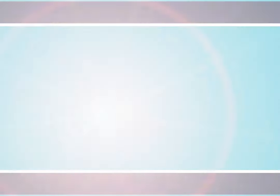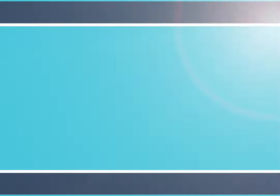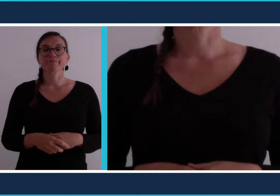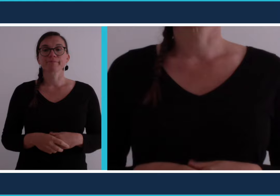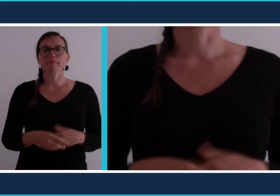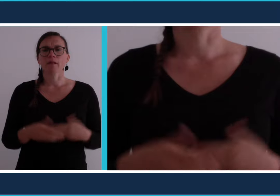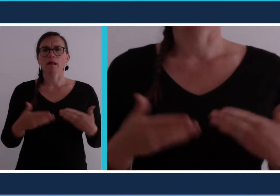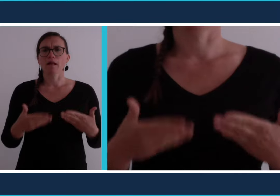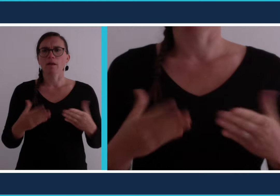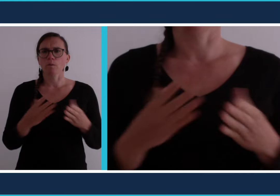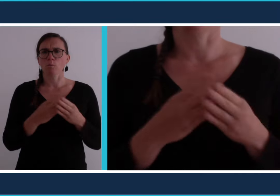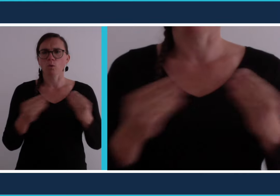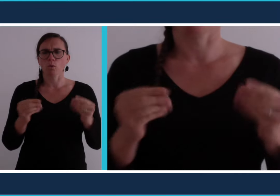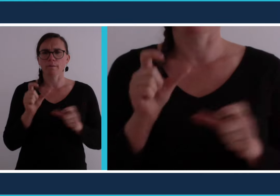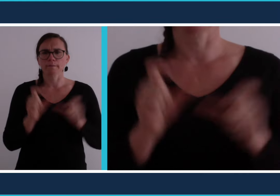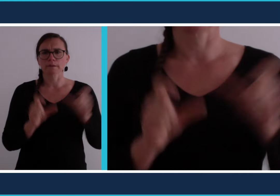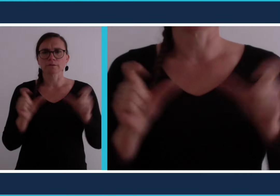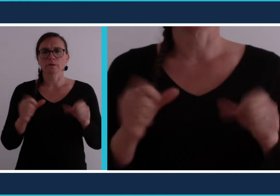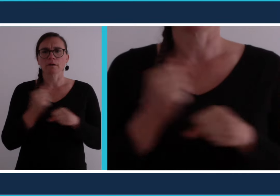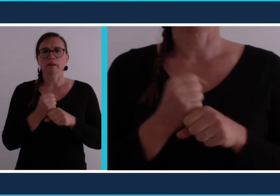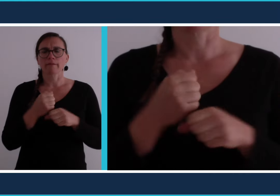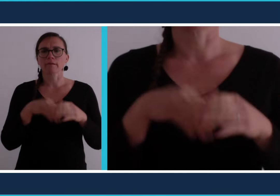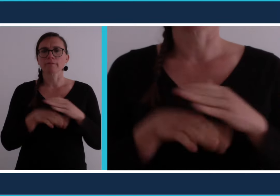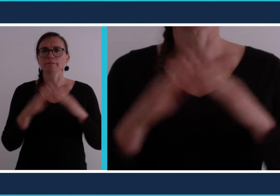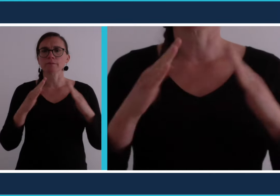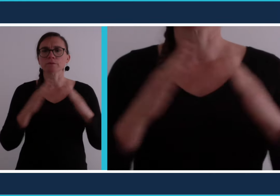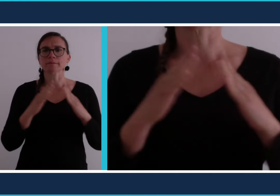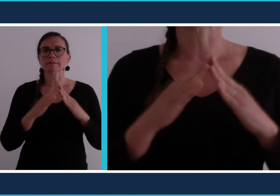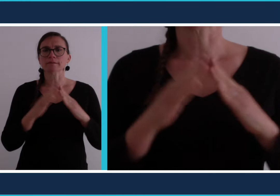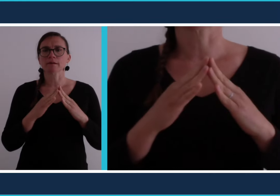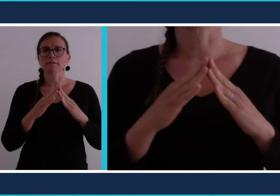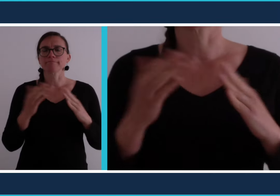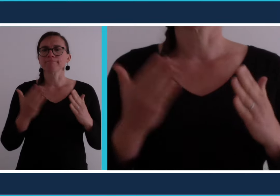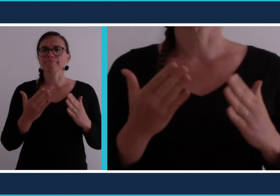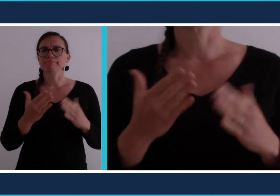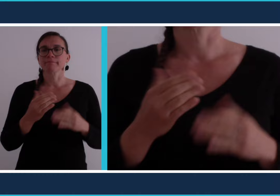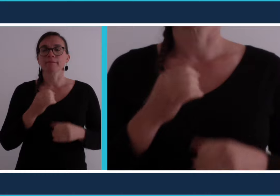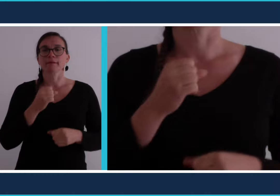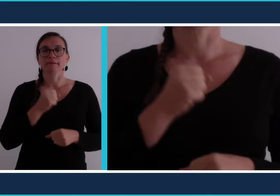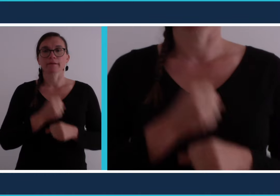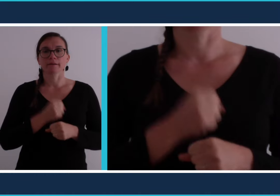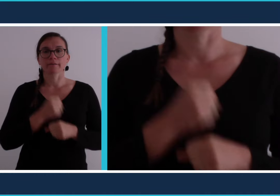En ce moment beaucoup de personnes travaillent à domicile c'est du